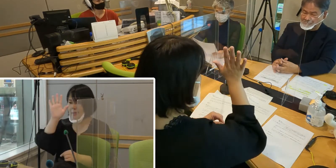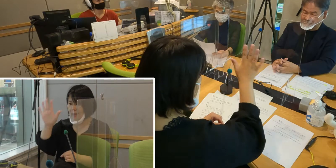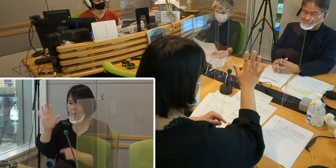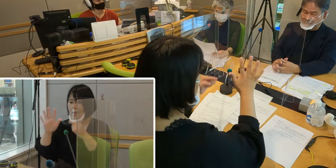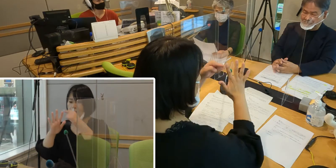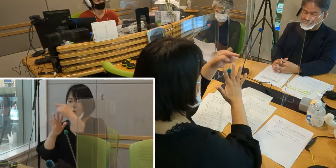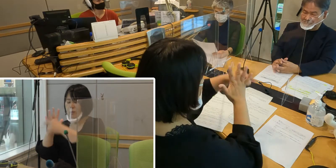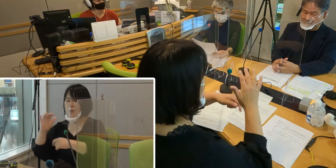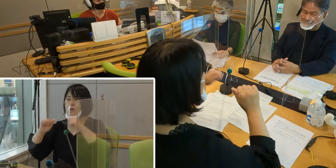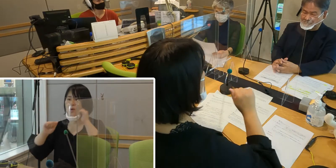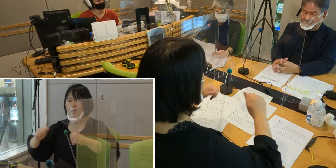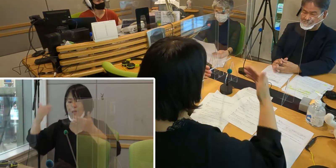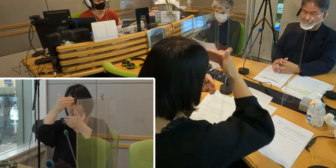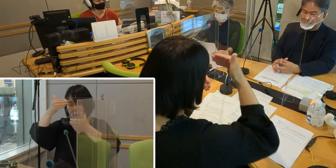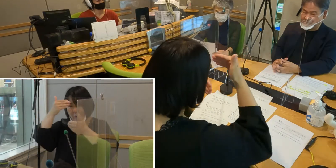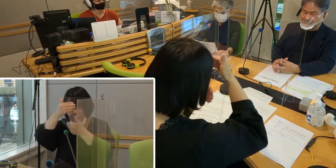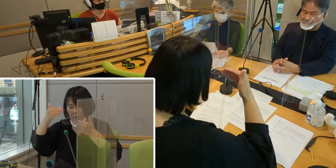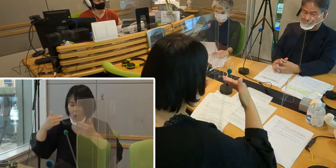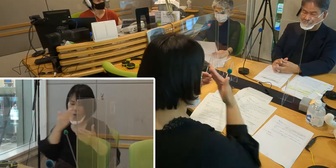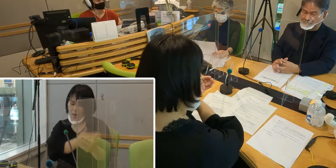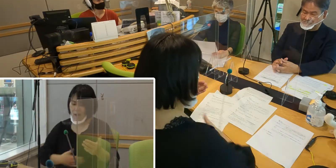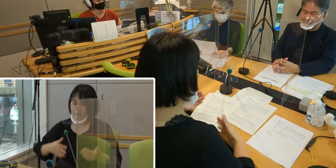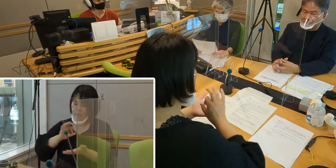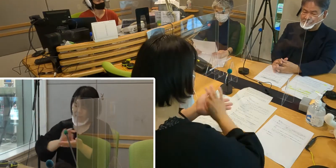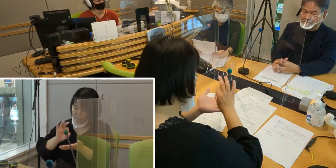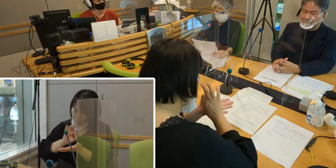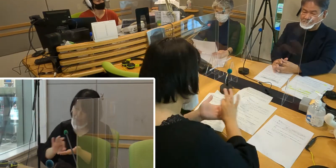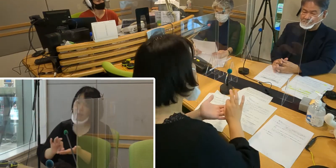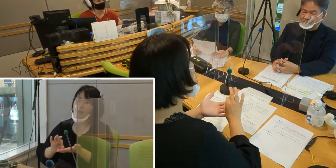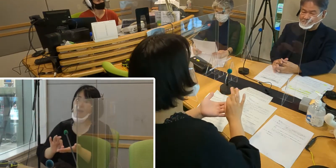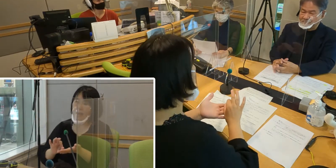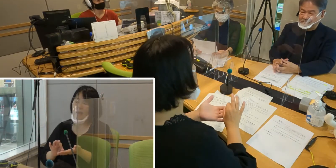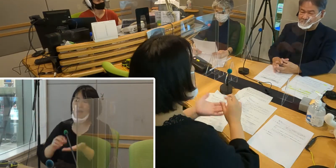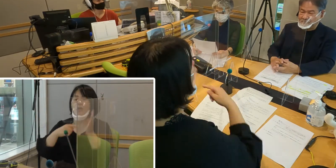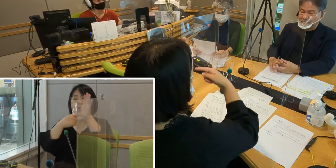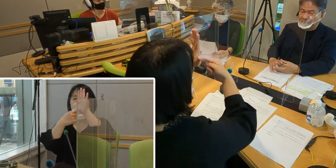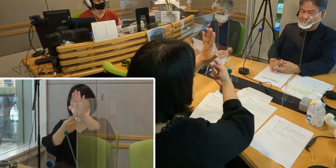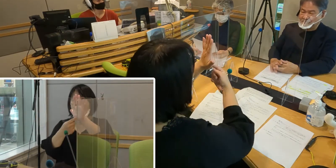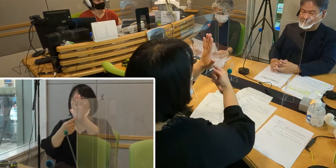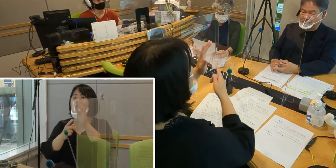顔の表情、体を使って 手の表現をする言葉なんです。